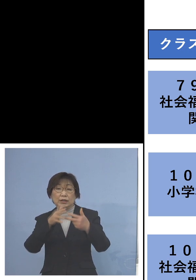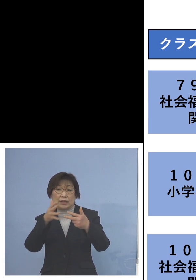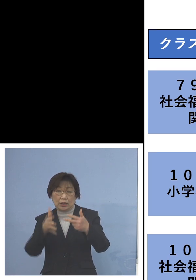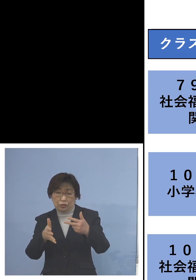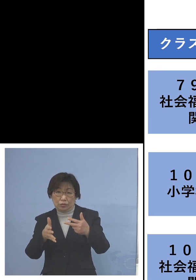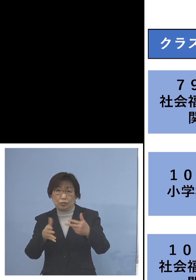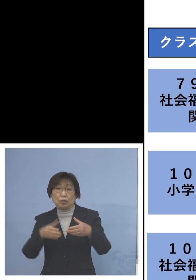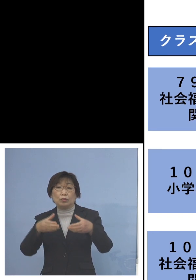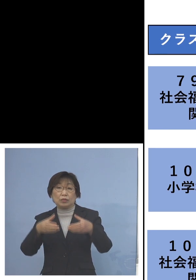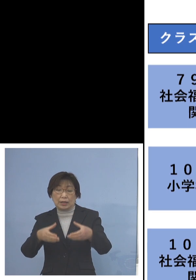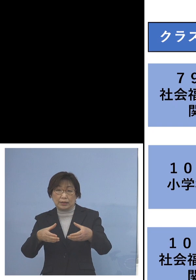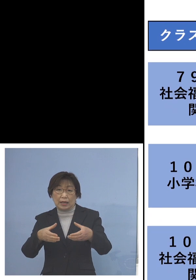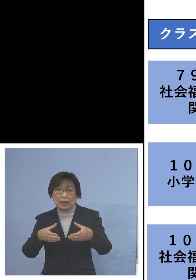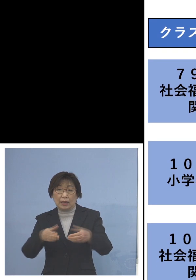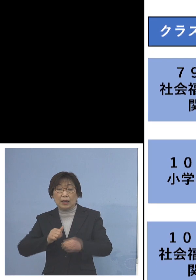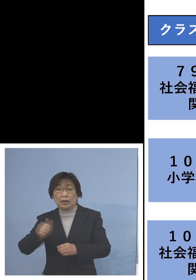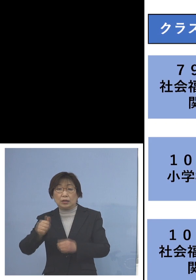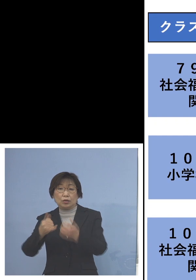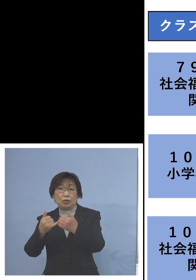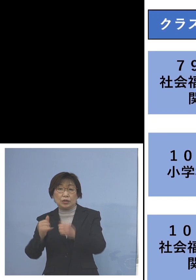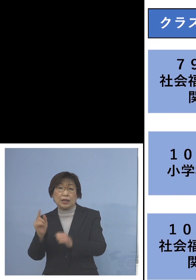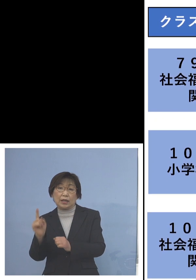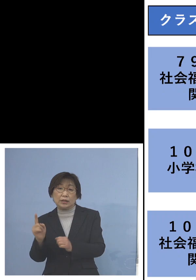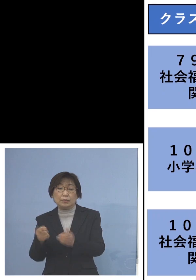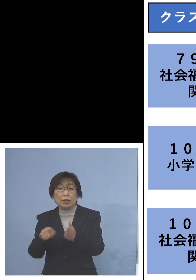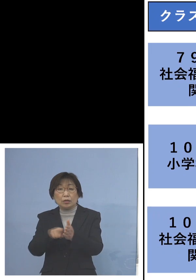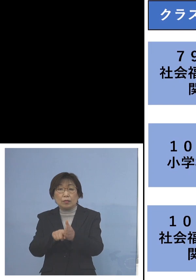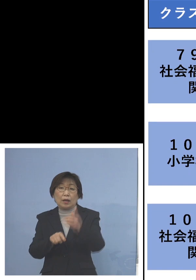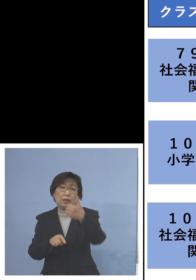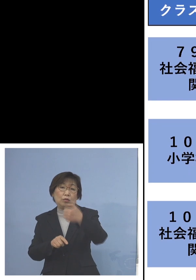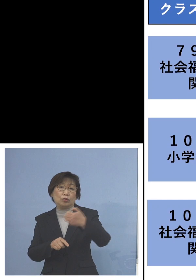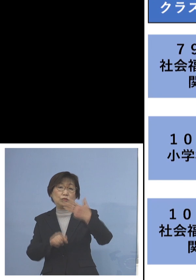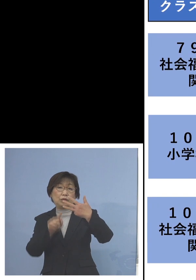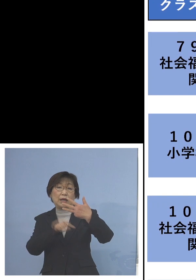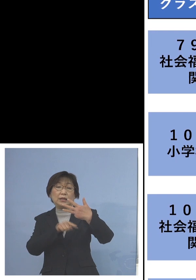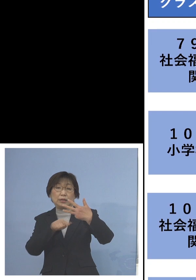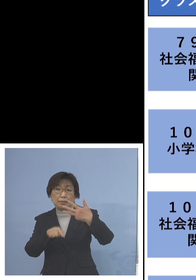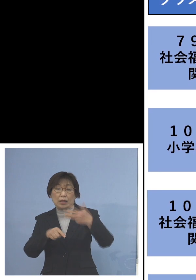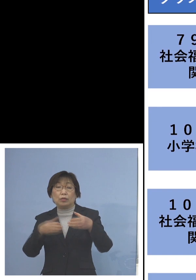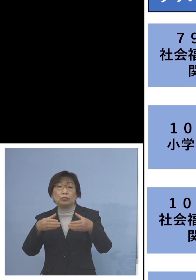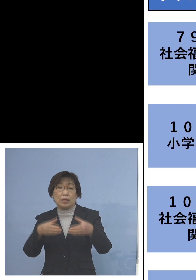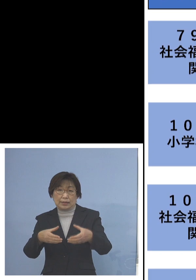こちらは利用者が1名加わり 58名の関連クラスターに